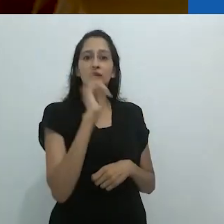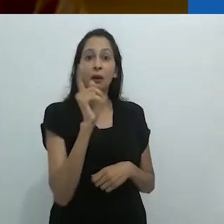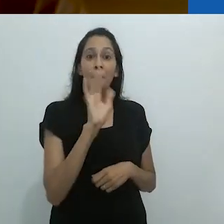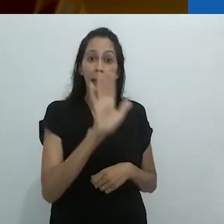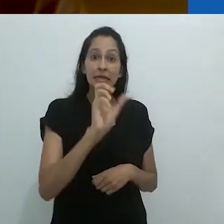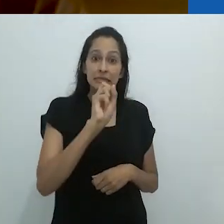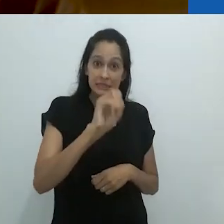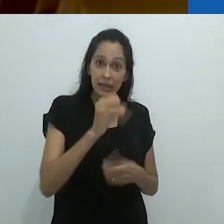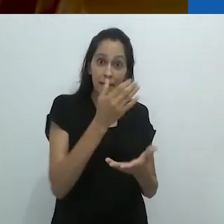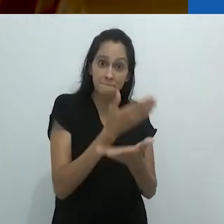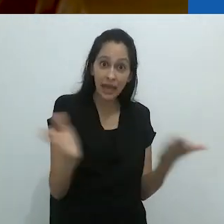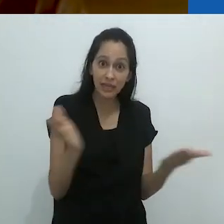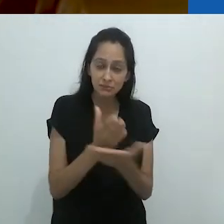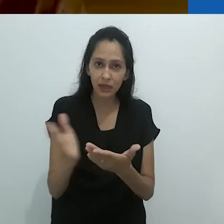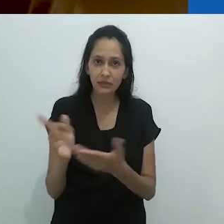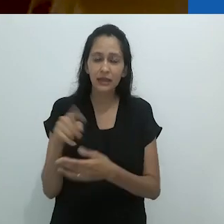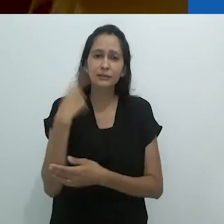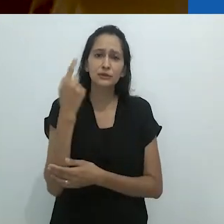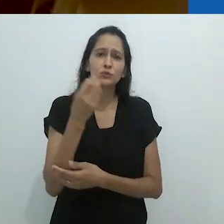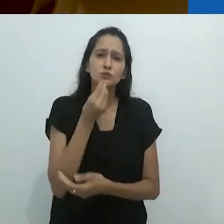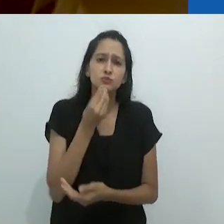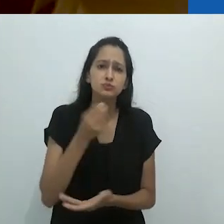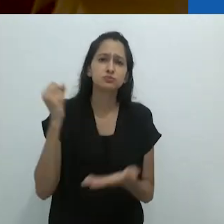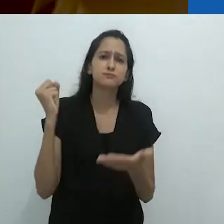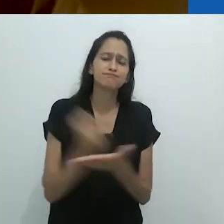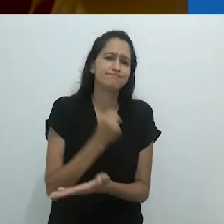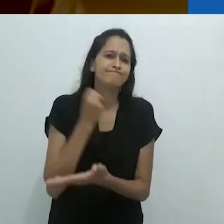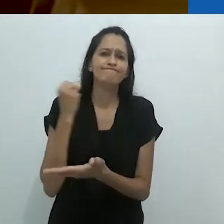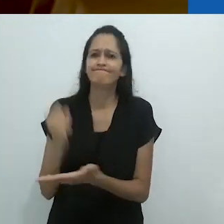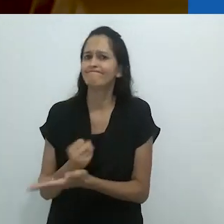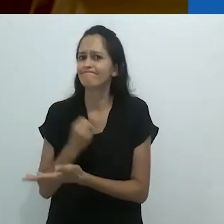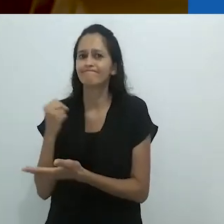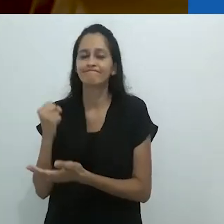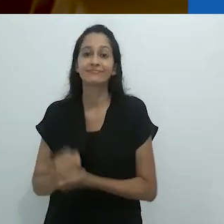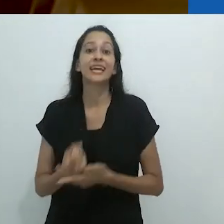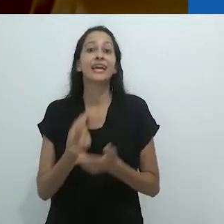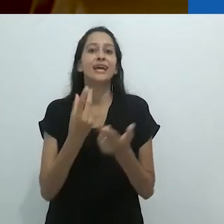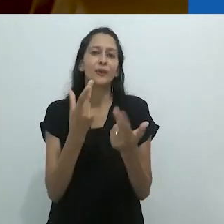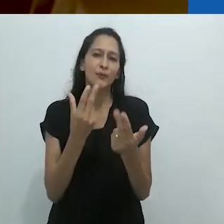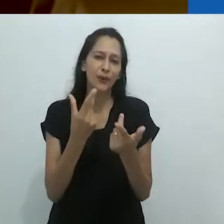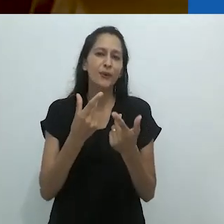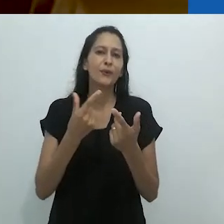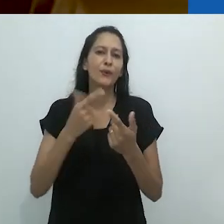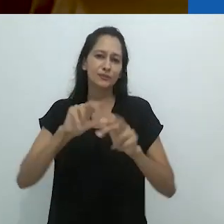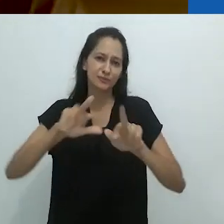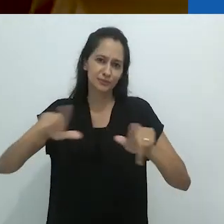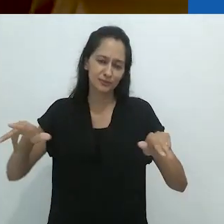e eu acredito que isso valha para o interesse renovado em animais